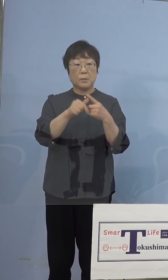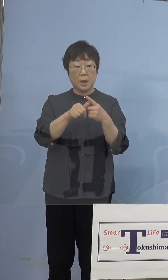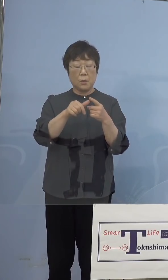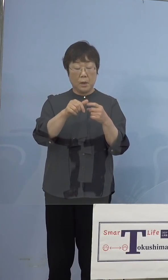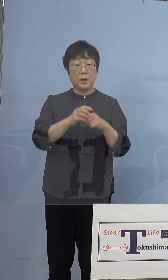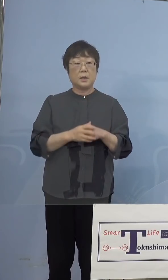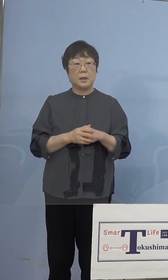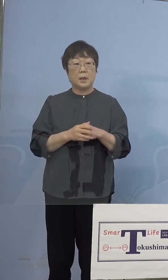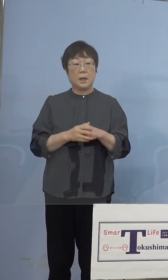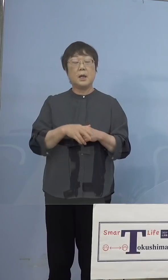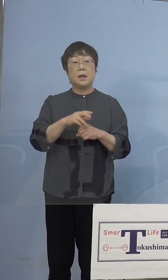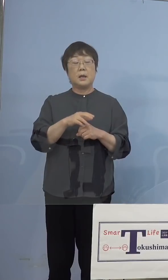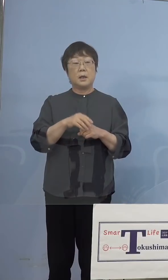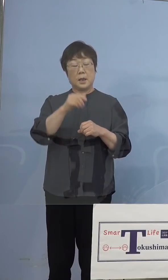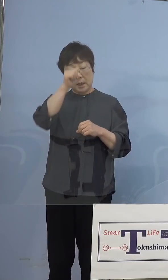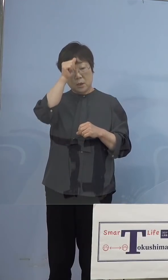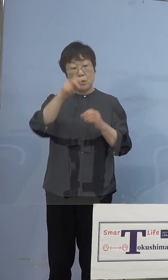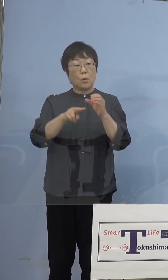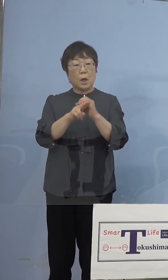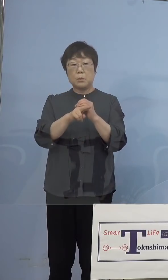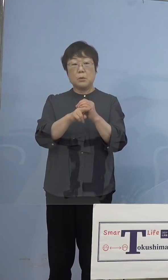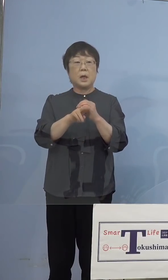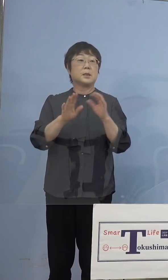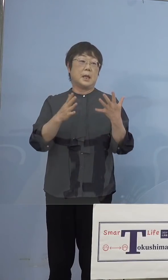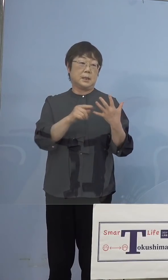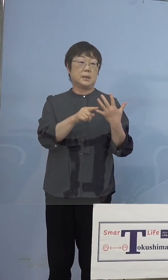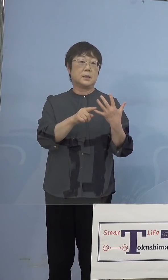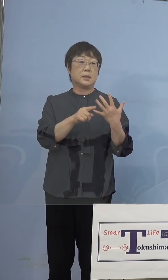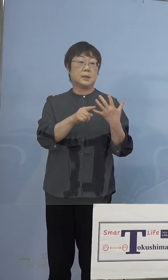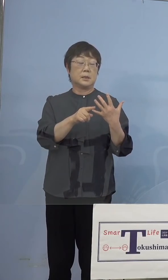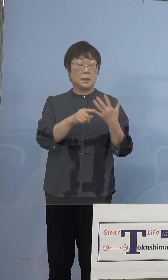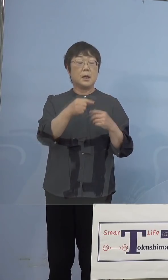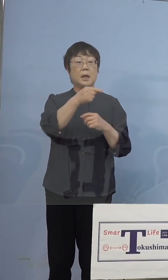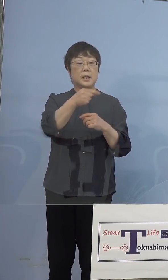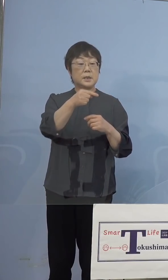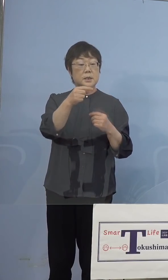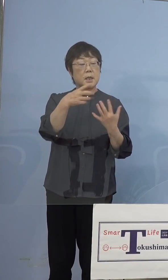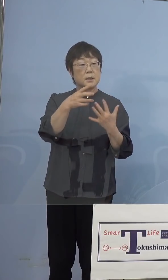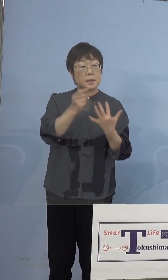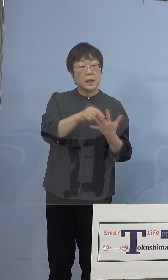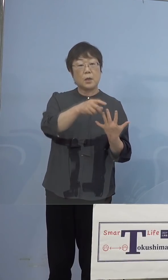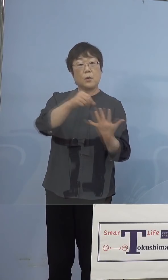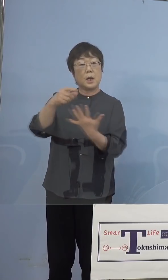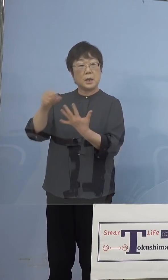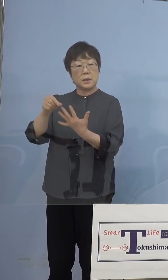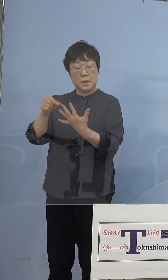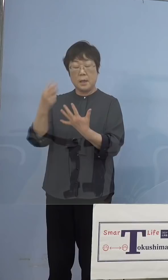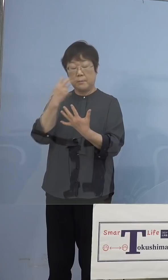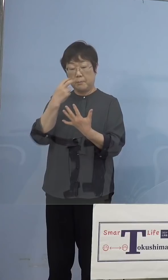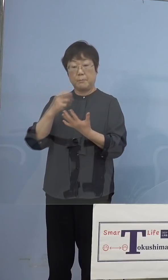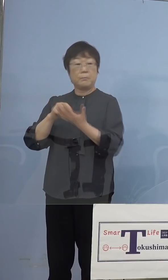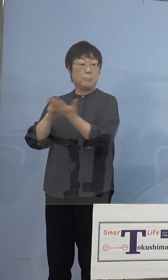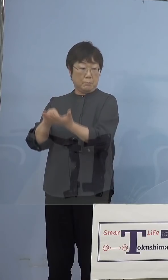確率は低いということですから、 陰性のものだけをやるということに いたします